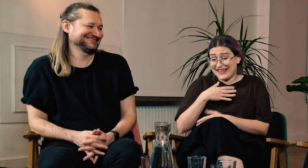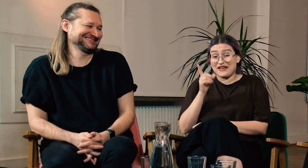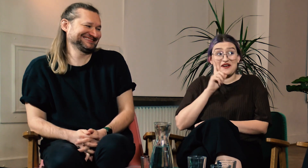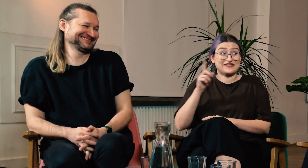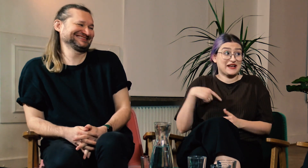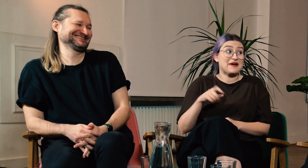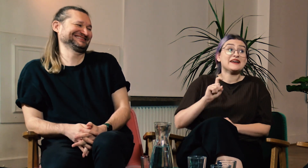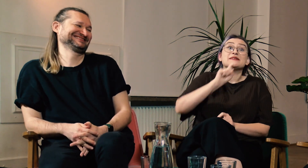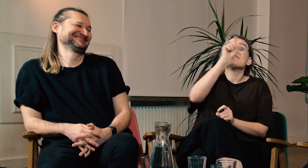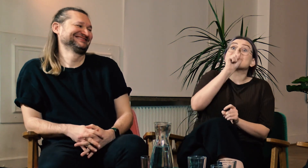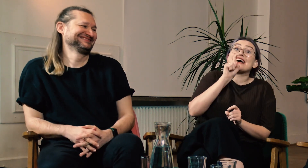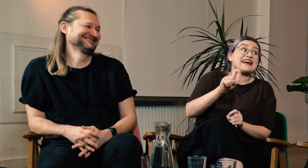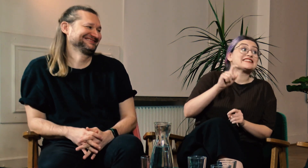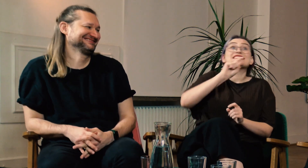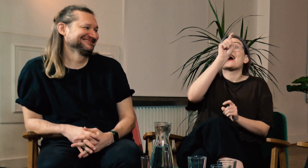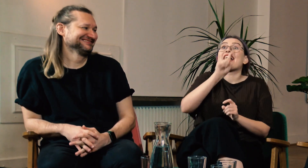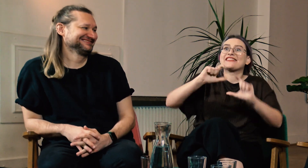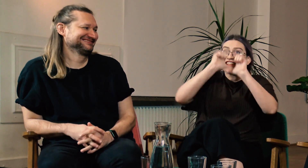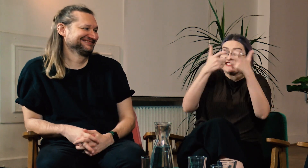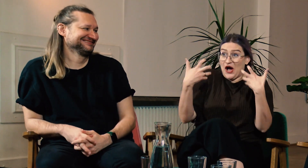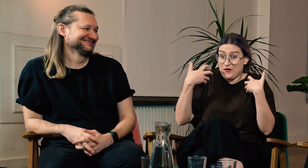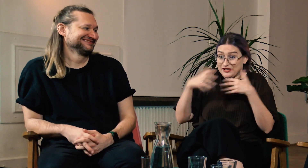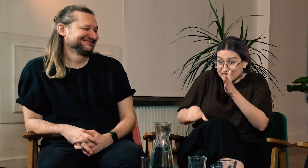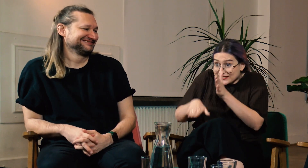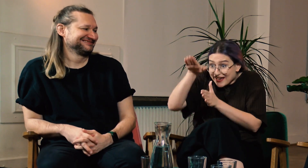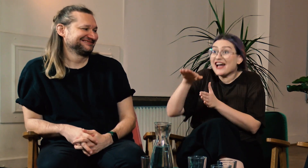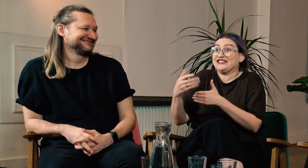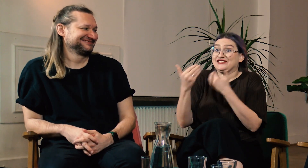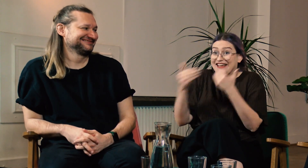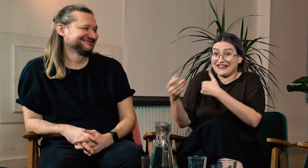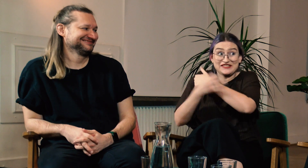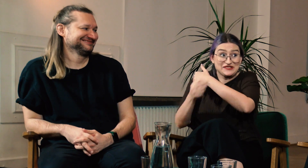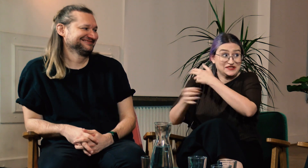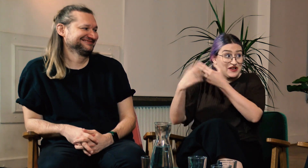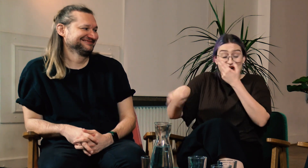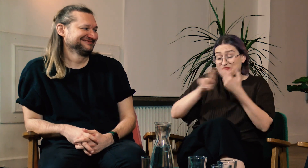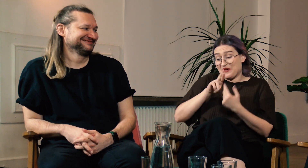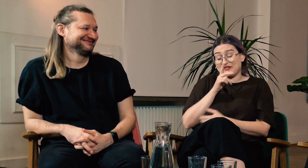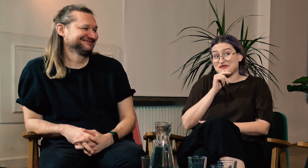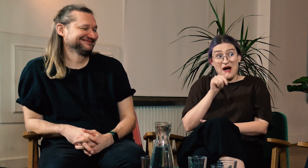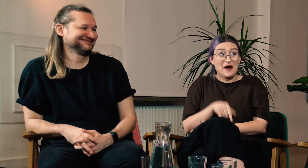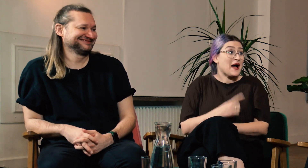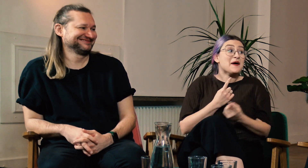To niesamowite że dorastałaś z różnymi niewiadomymi, z pytaniami i to dzięki studiom znalazłaś odpowiedzi.